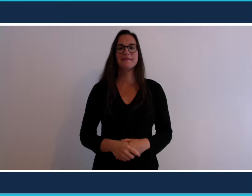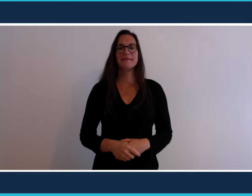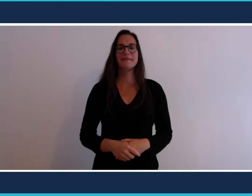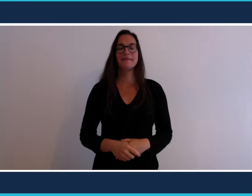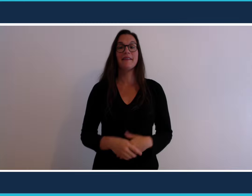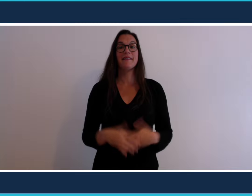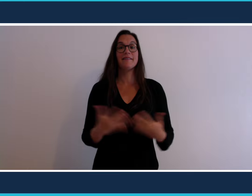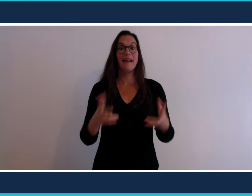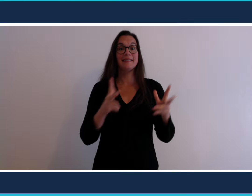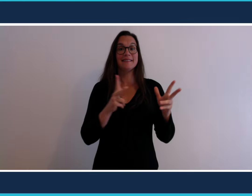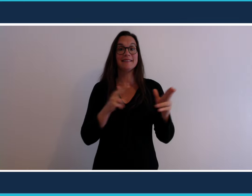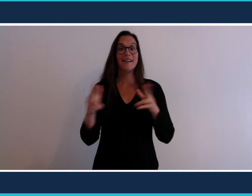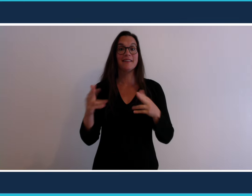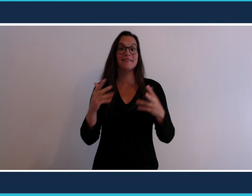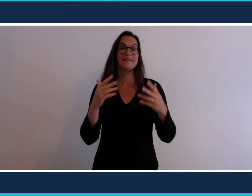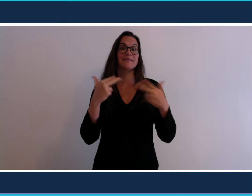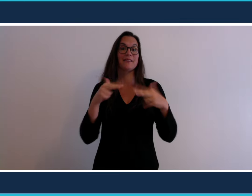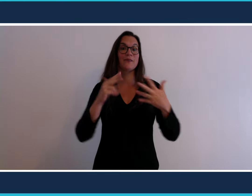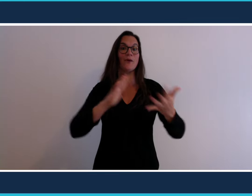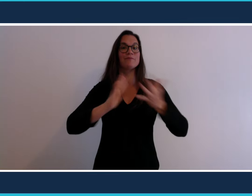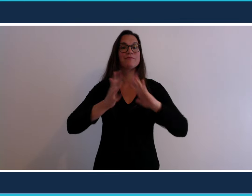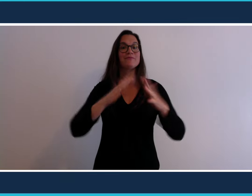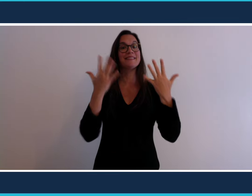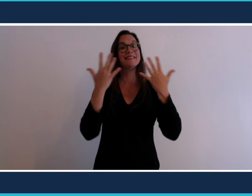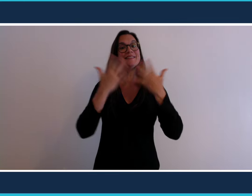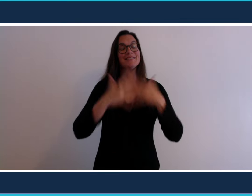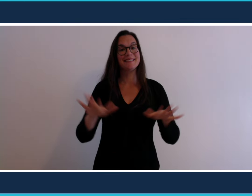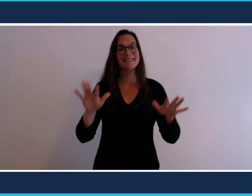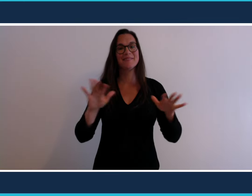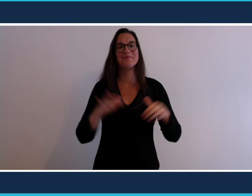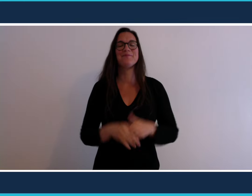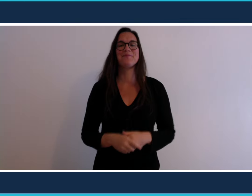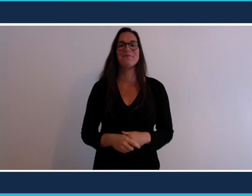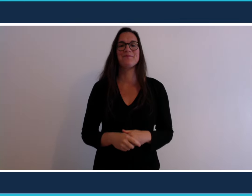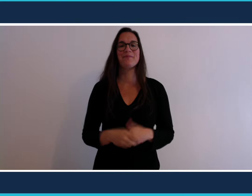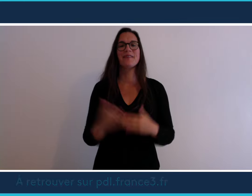Et voilà notre séquence vidéo signée est terminée